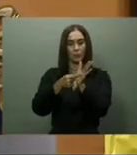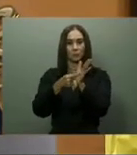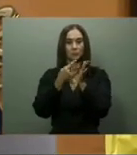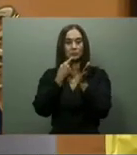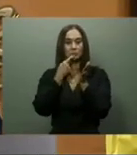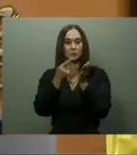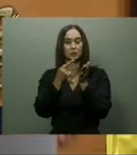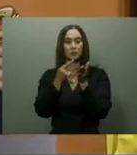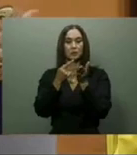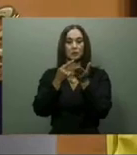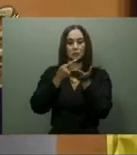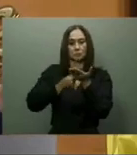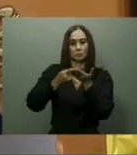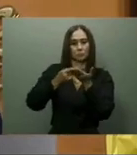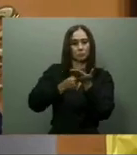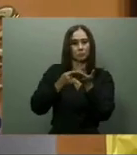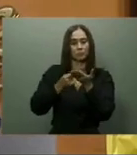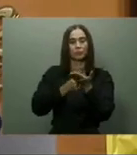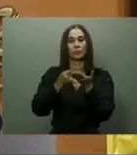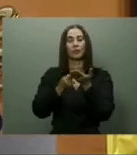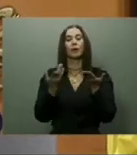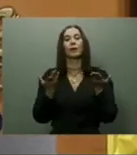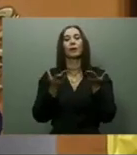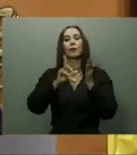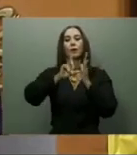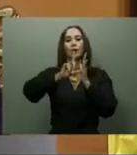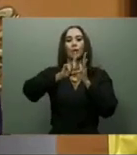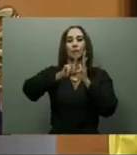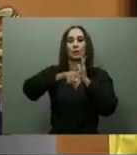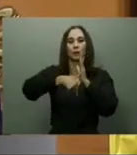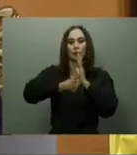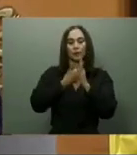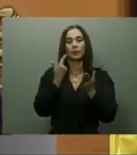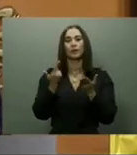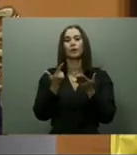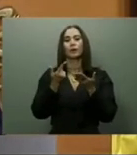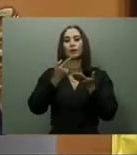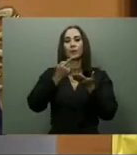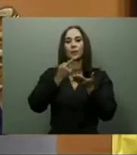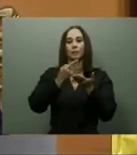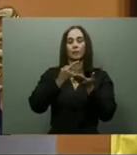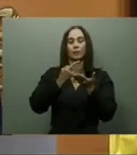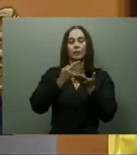En tal sentido, el pasado lunes 20, el director de los Comedores Económicos, Edgar Féliz,